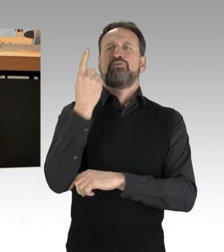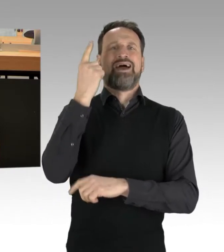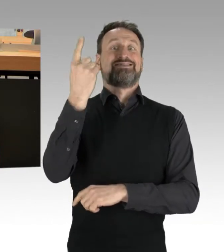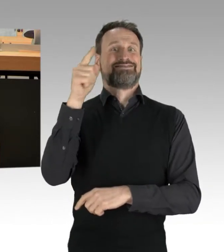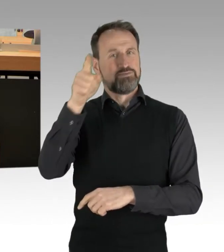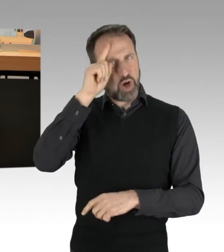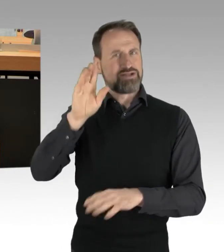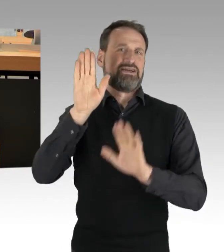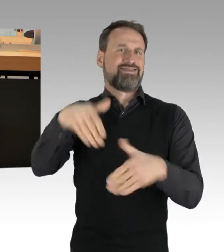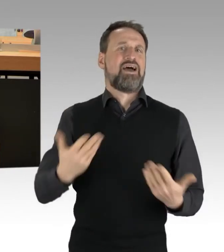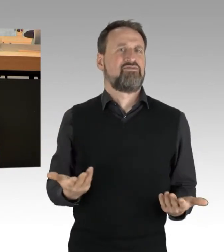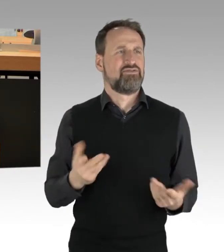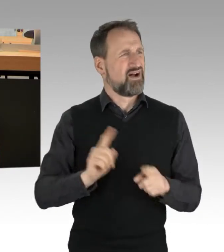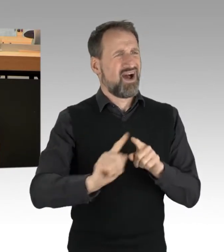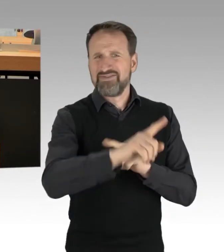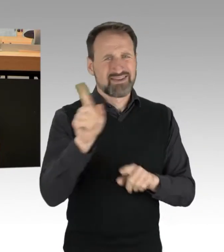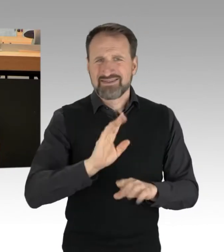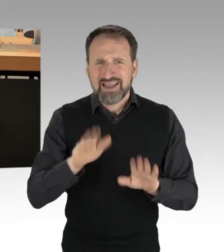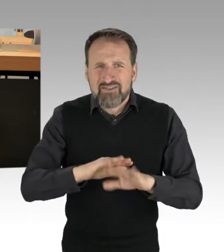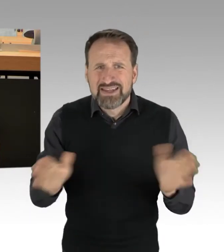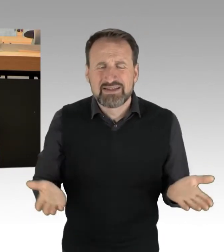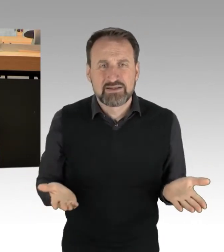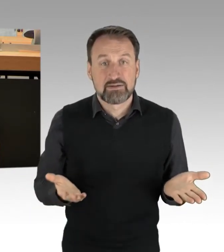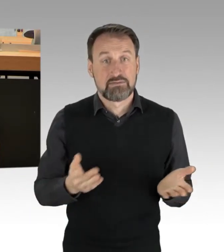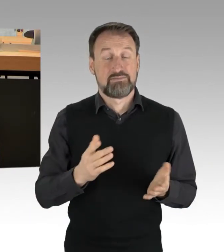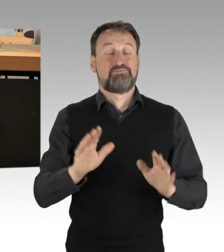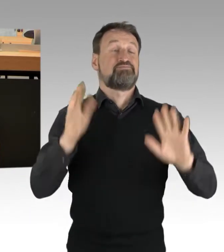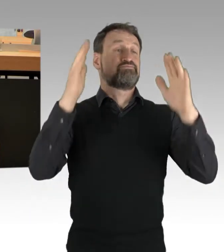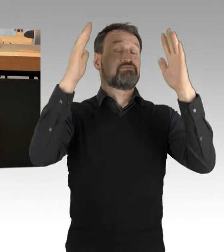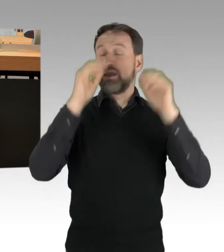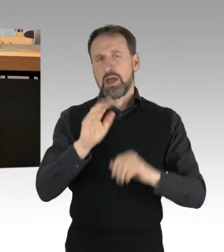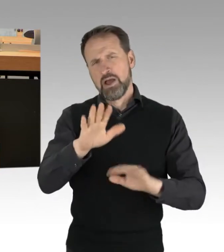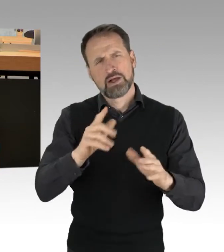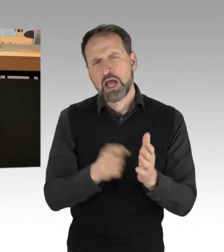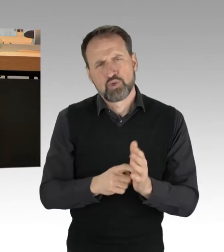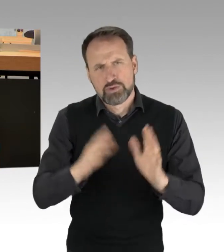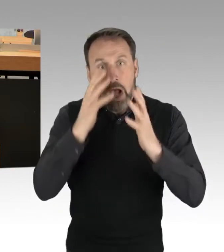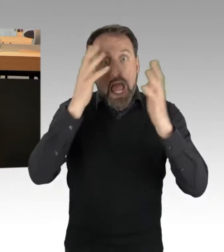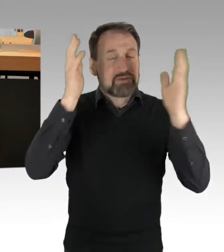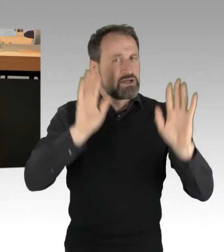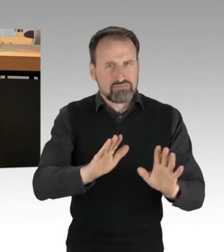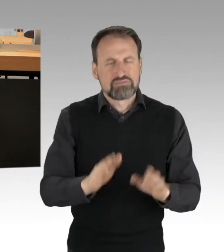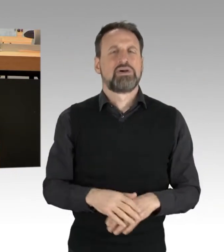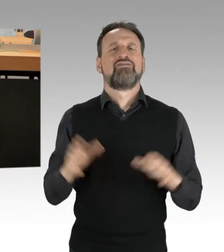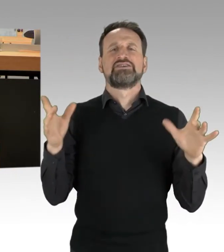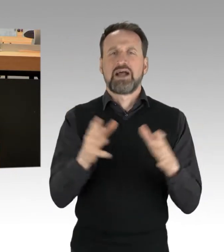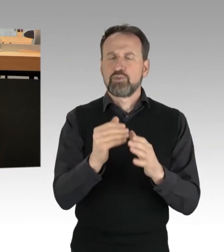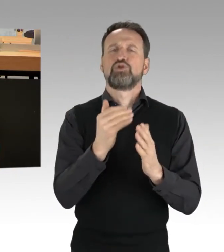Das Versammlungsrecht wird angewendet, auch bei Verstößen. Das Strafrecht bleibt davon unberührt und wird auch nicht unterlaufen.